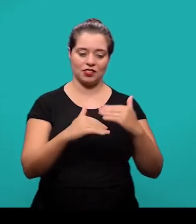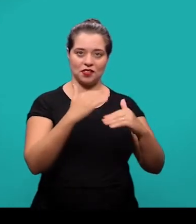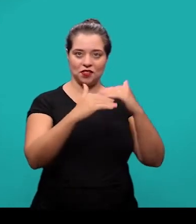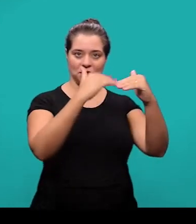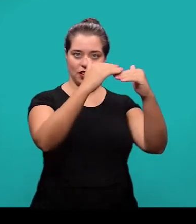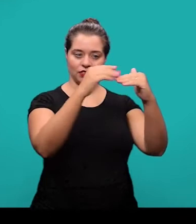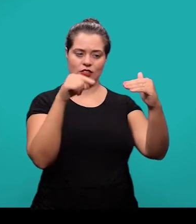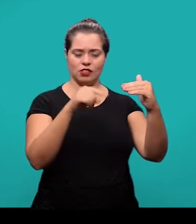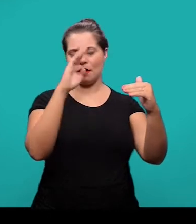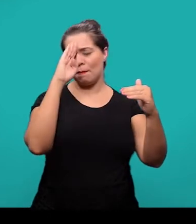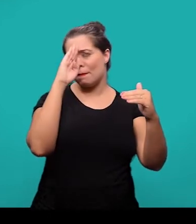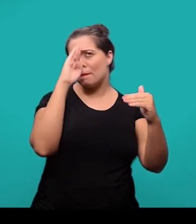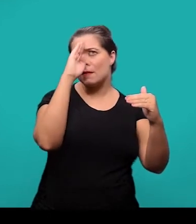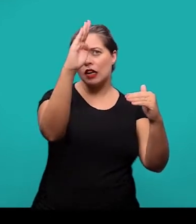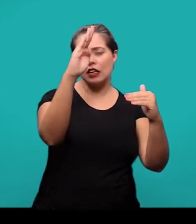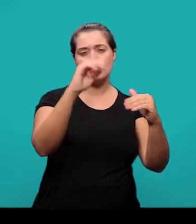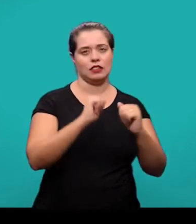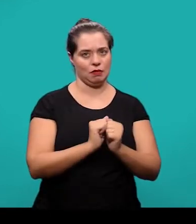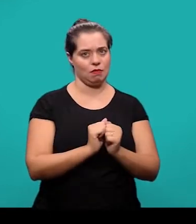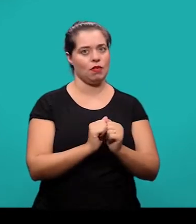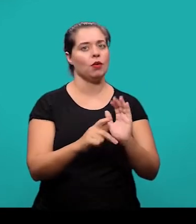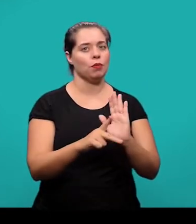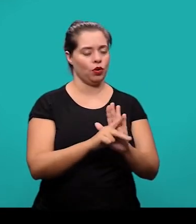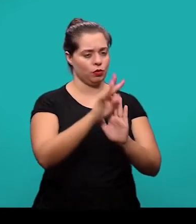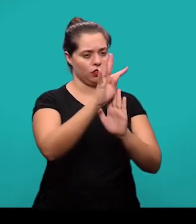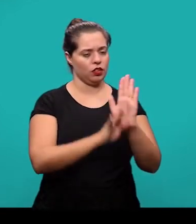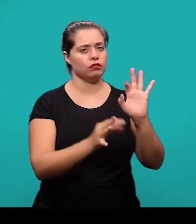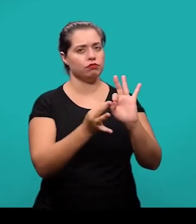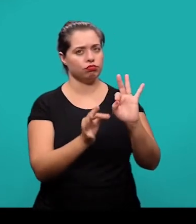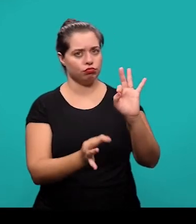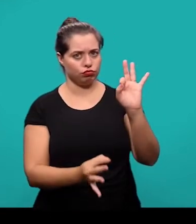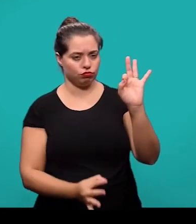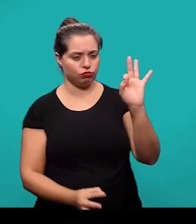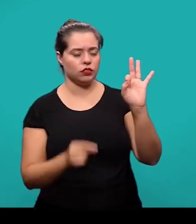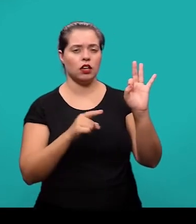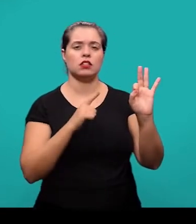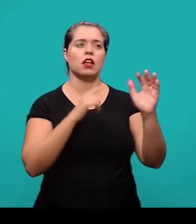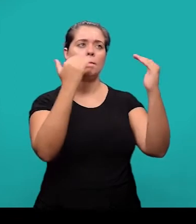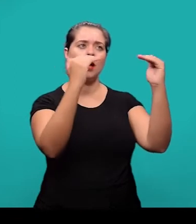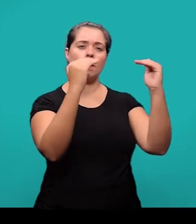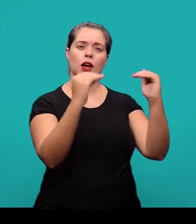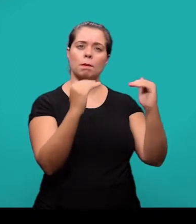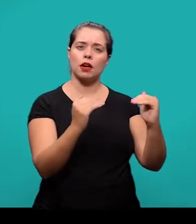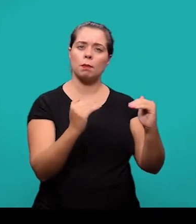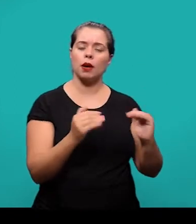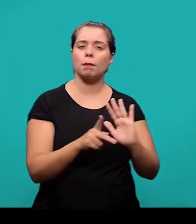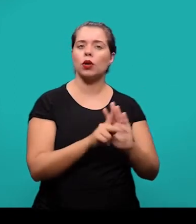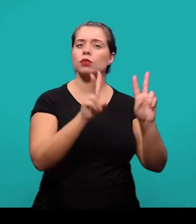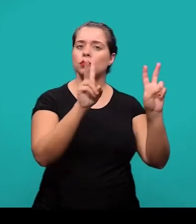que é a parte principal ou maior do artigo científico que contém uma exposição ordenada e pormenorizada do assunto que esta sendo tratado